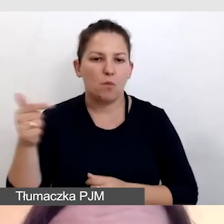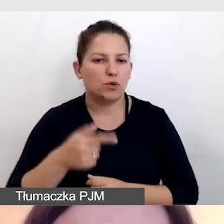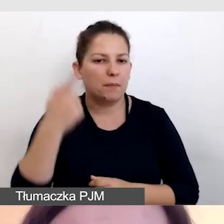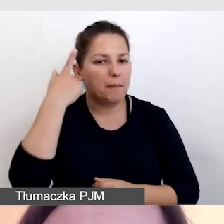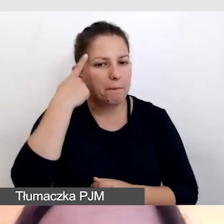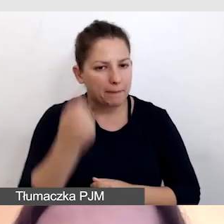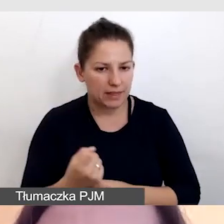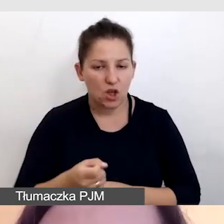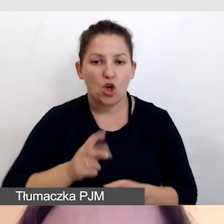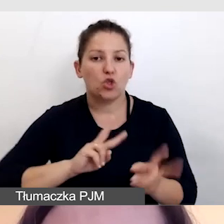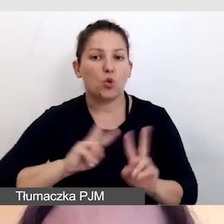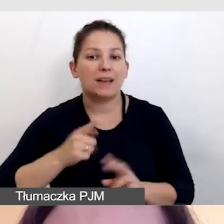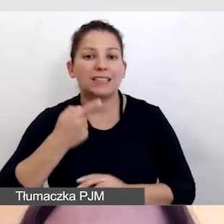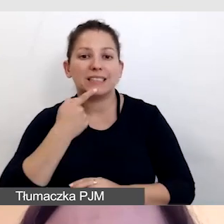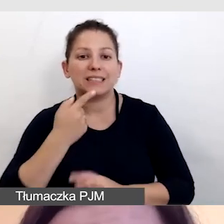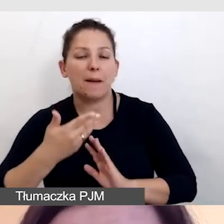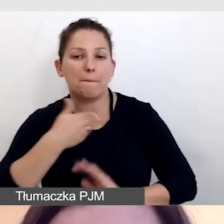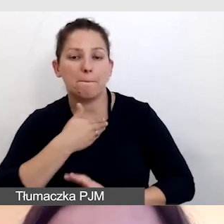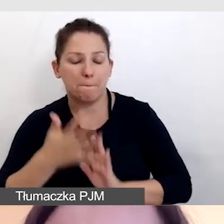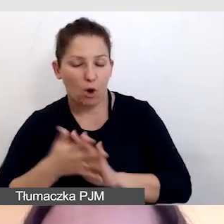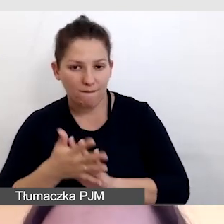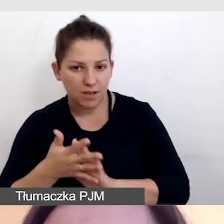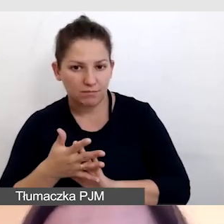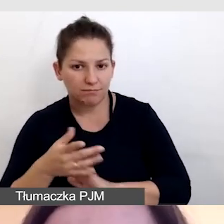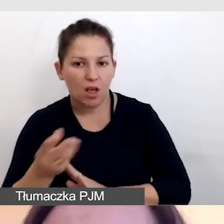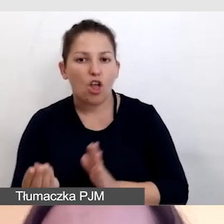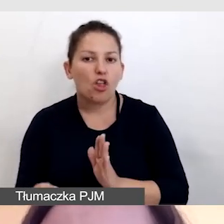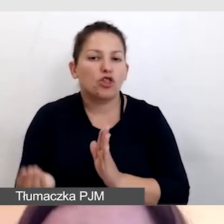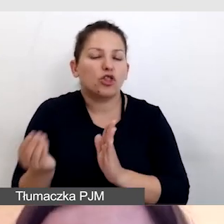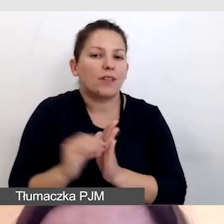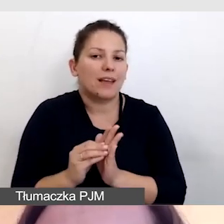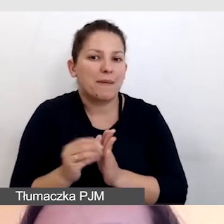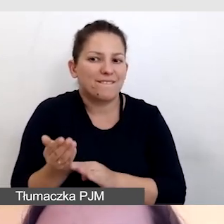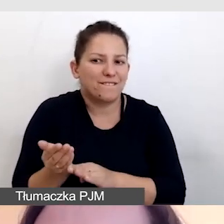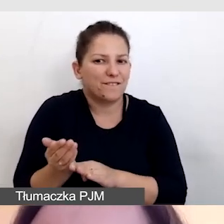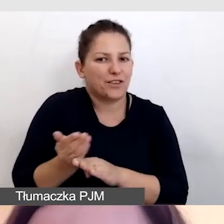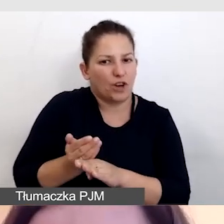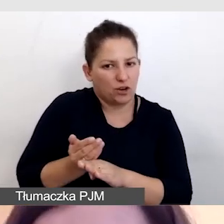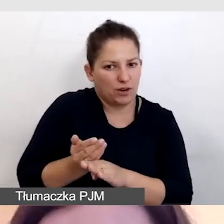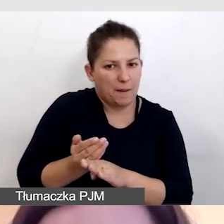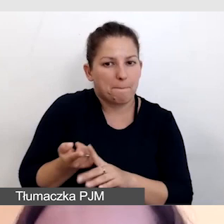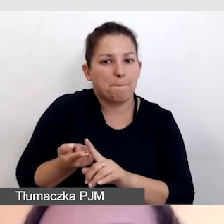że tłumacza języka migowego dodajemy wcześniej, przed opóźnieniem.